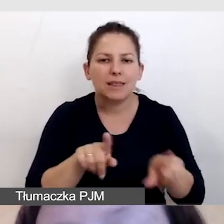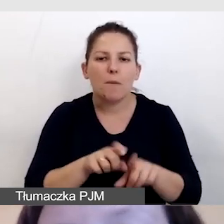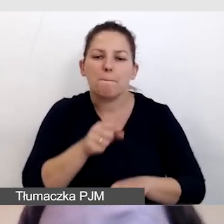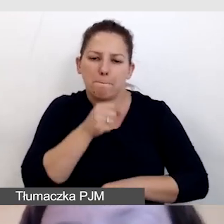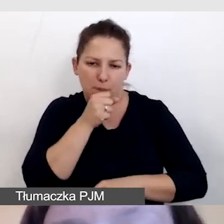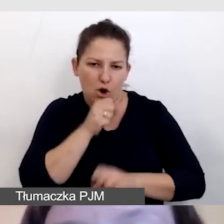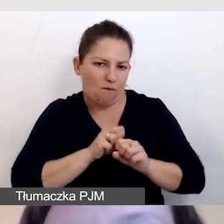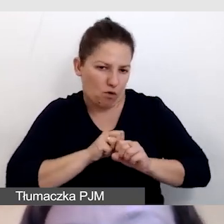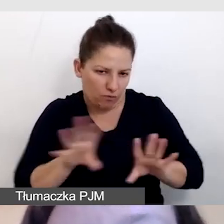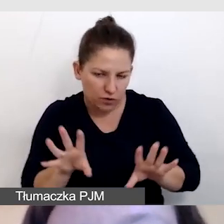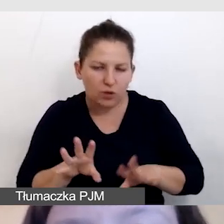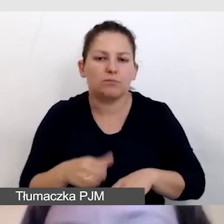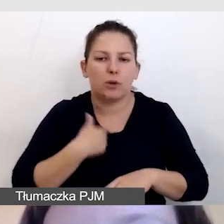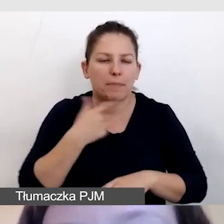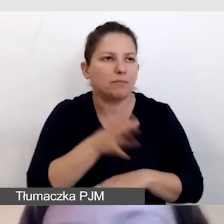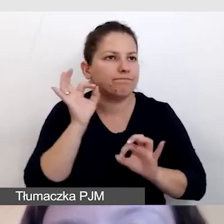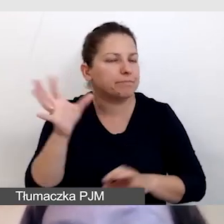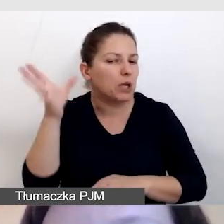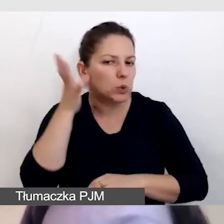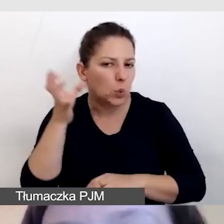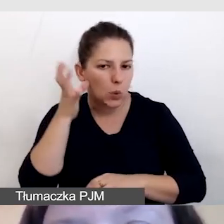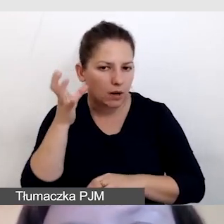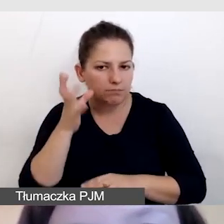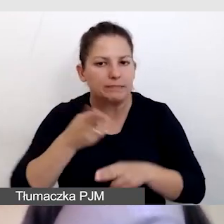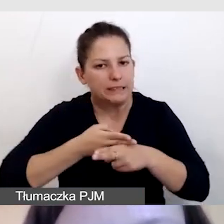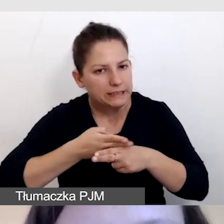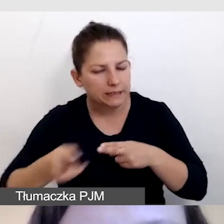aby było ich dobrze, czysto słychać.